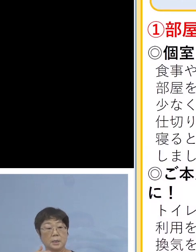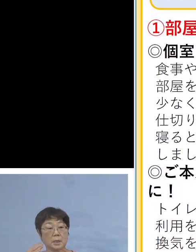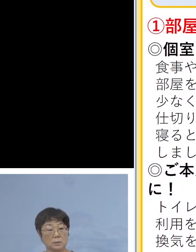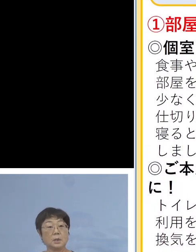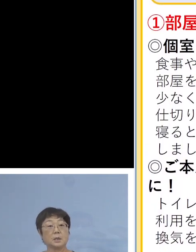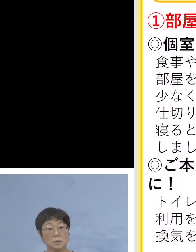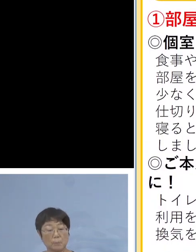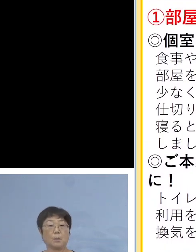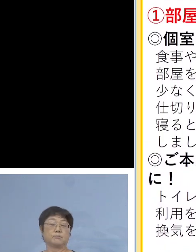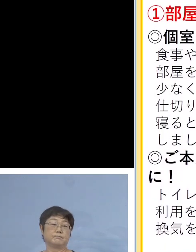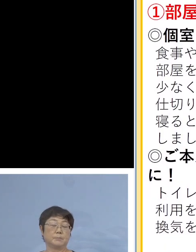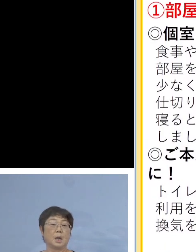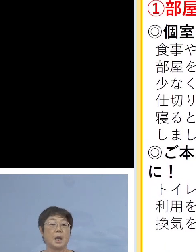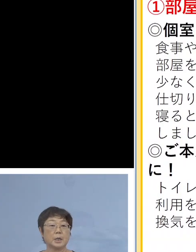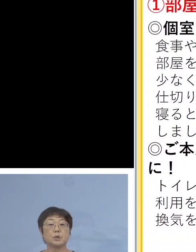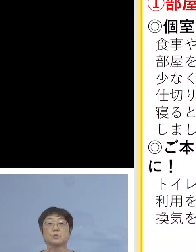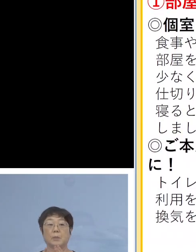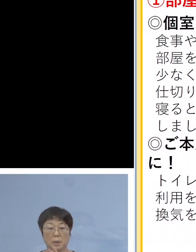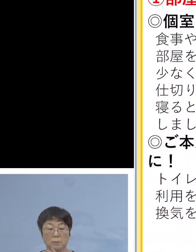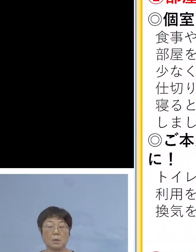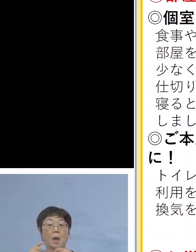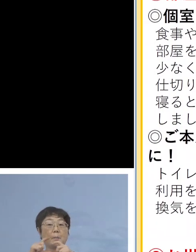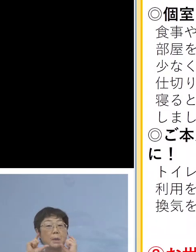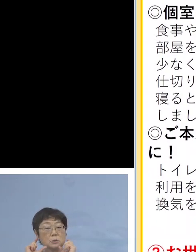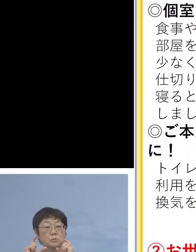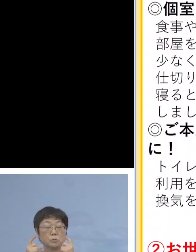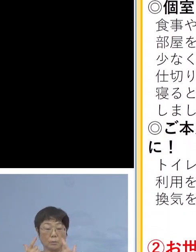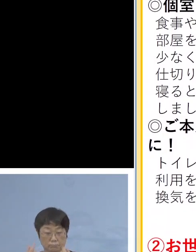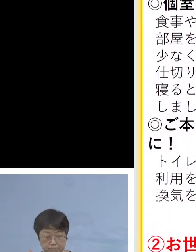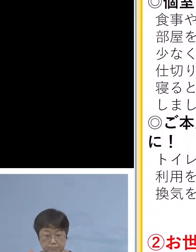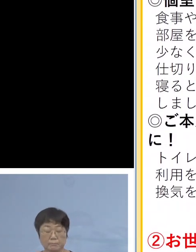そういう方が おられる場合は マスクを常備していただく